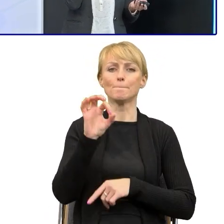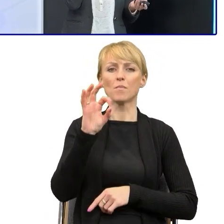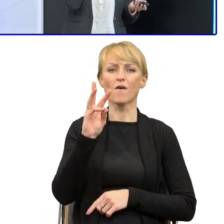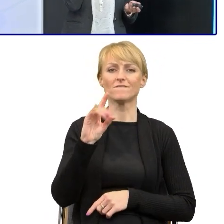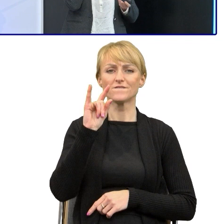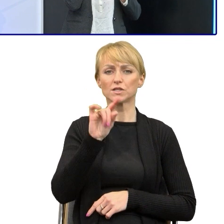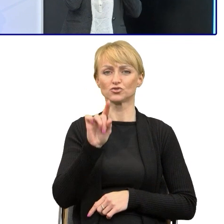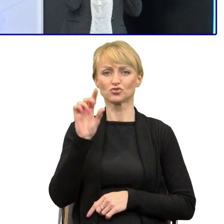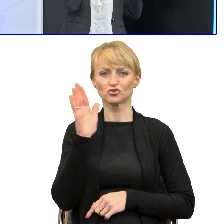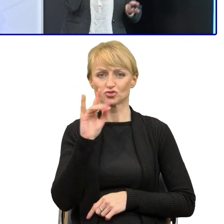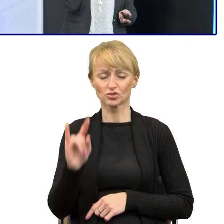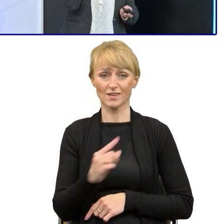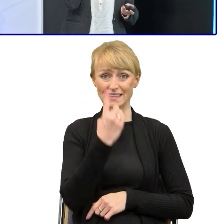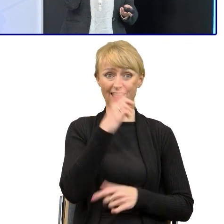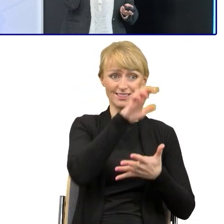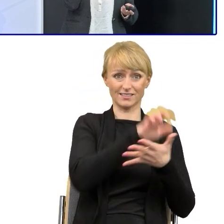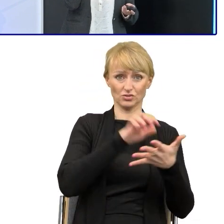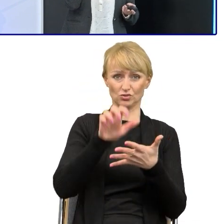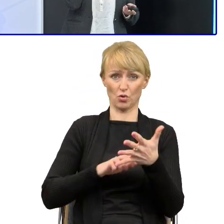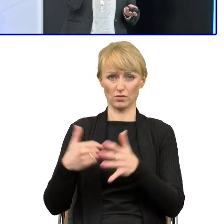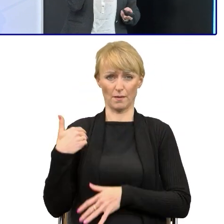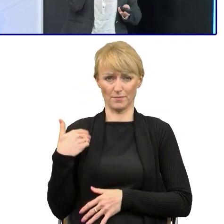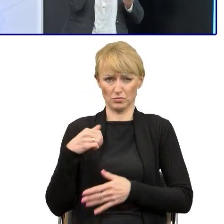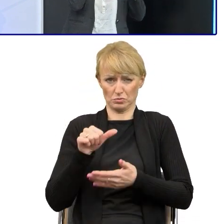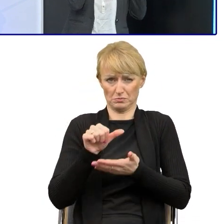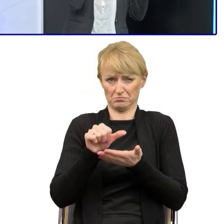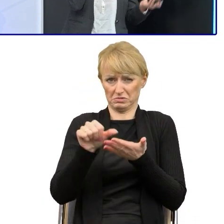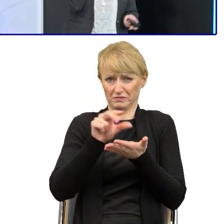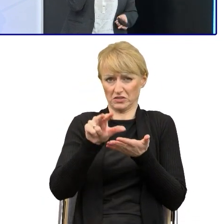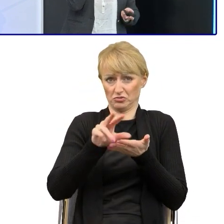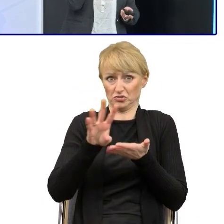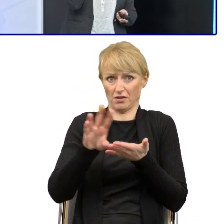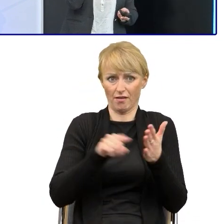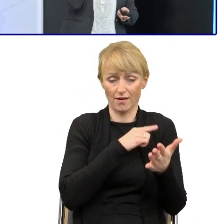w których na jednej stronie powyższy pojawiało się kilkanaście razy, a w jednym zdaniu po trzy, cztery.